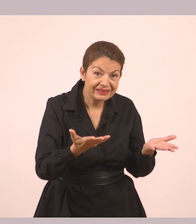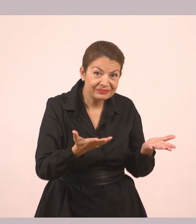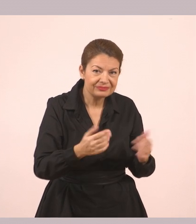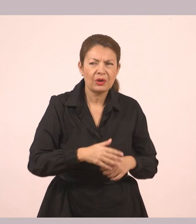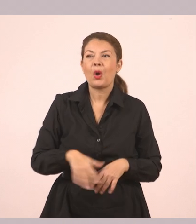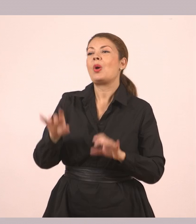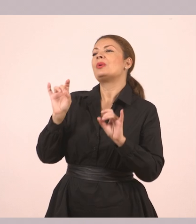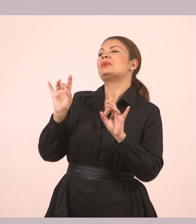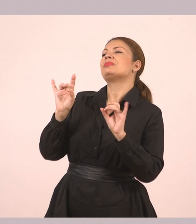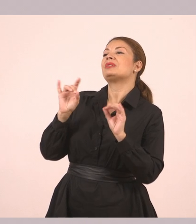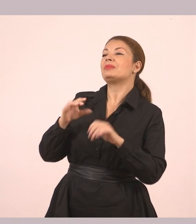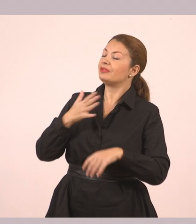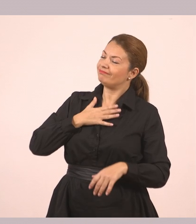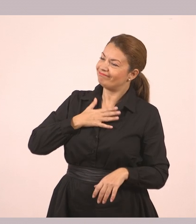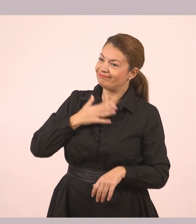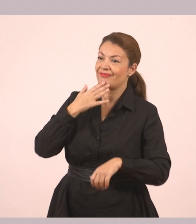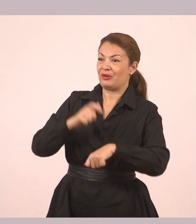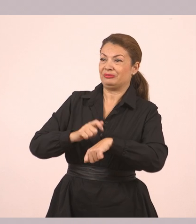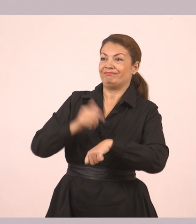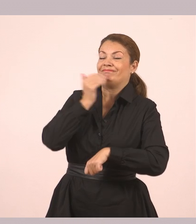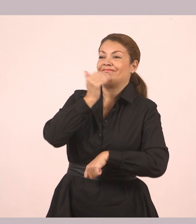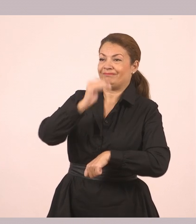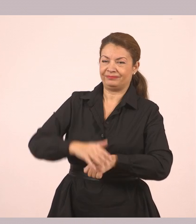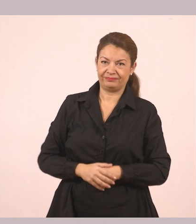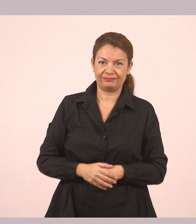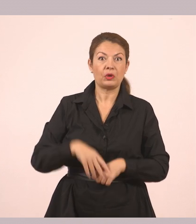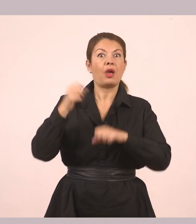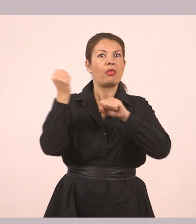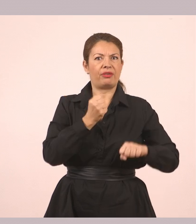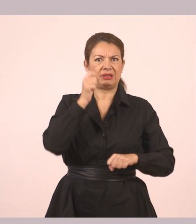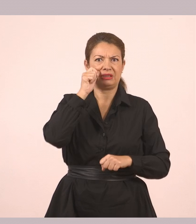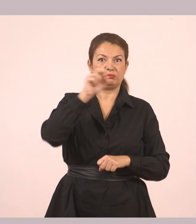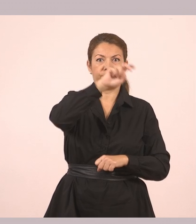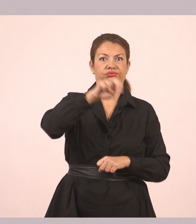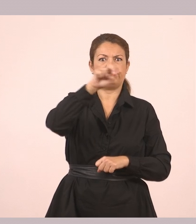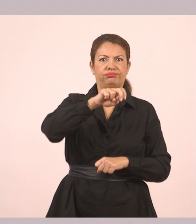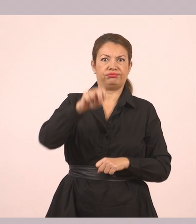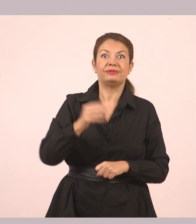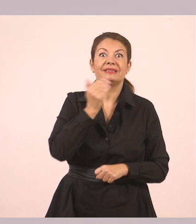«Τίποτα, ευχαριστώ. Βιάζομαι». Ο Δημήτρης κατέβηκε γρήγορα γρήγορα τα σκαλοπάτια.